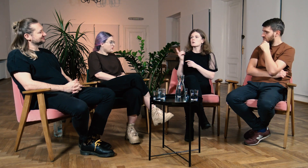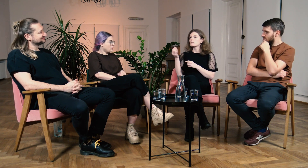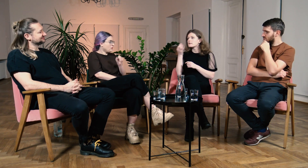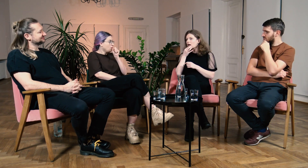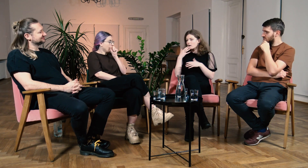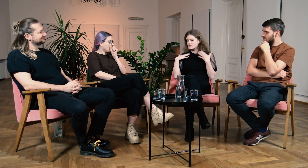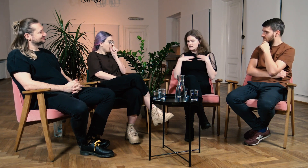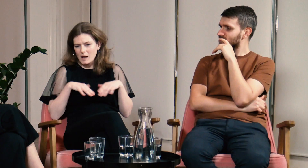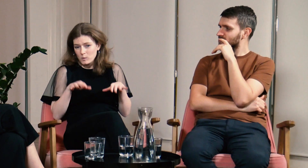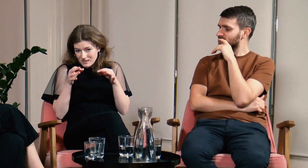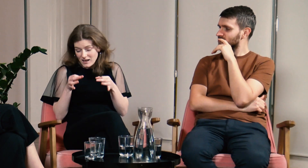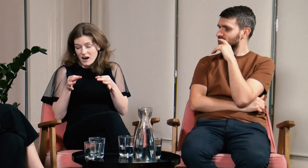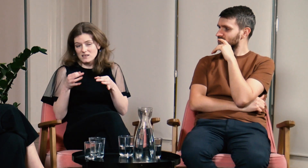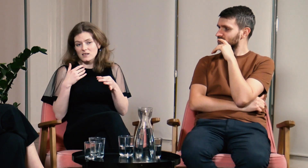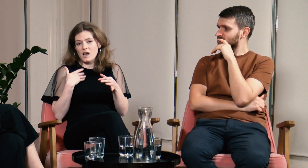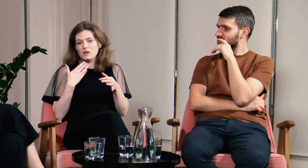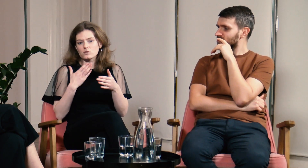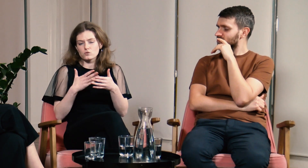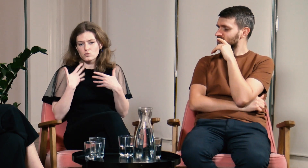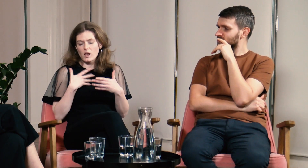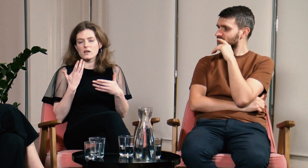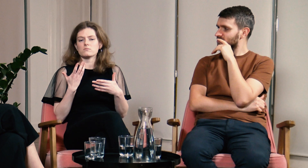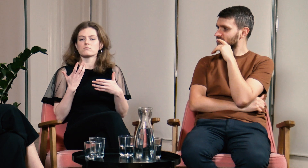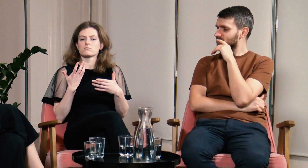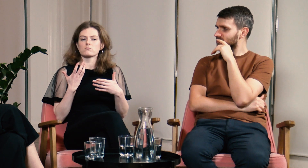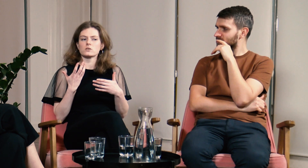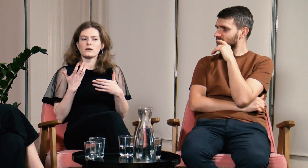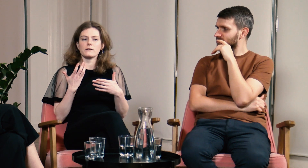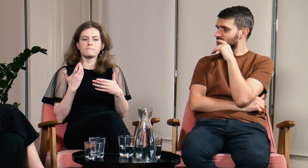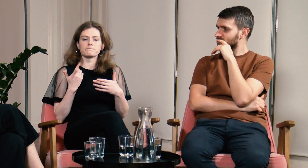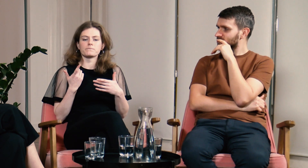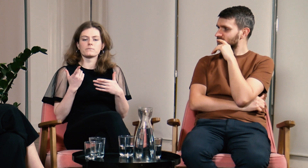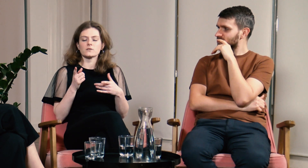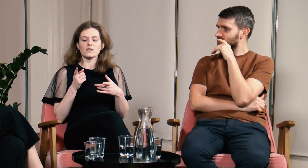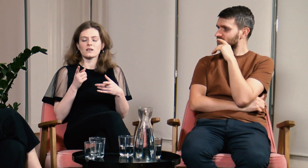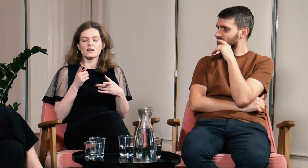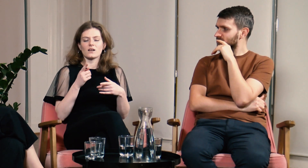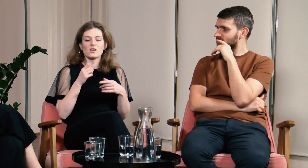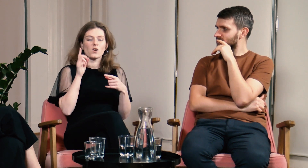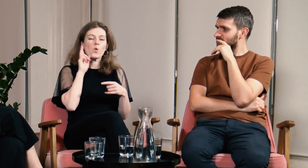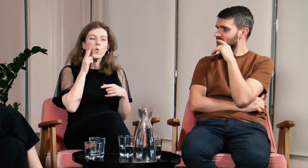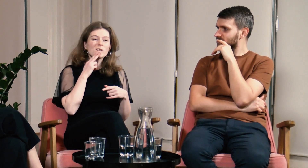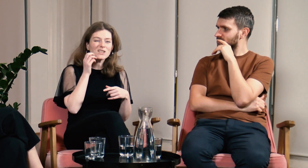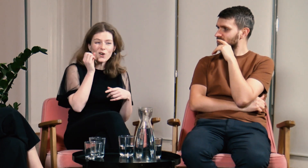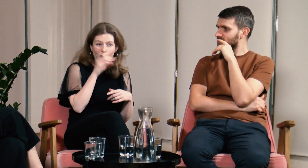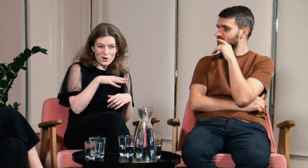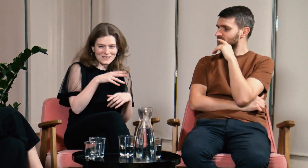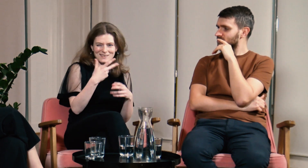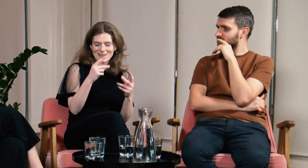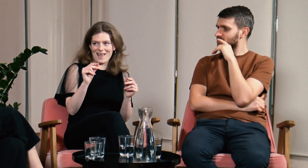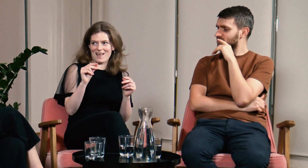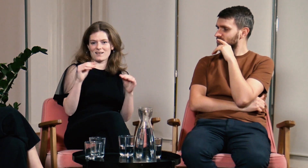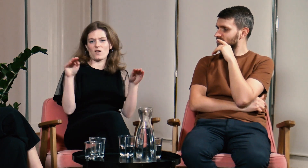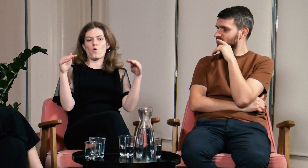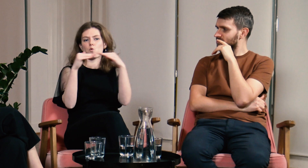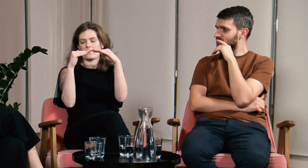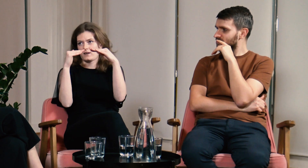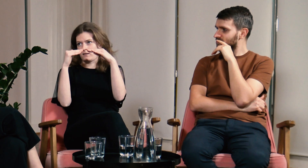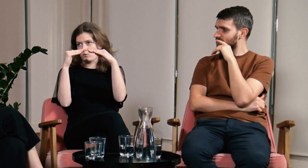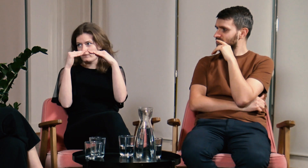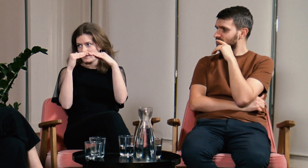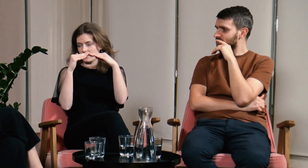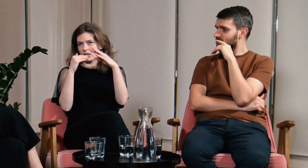Pytałaś mnie o tożsamość i teraz myślę, że g/Głusi wcale nie mają gorzej tylko, że jesteśmy równi.